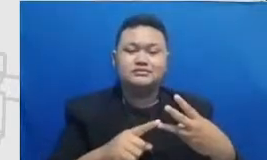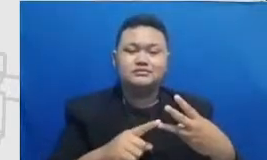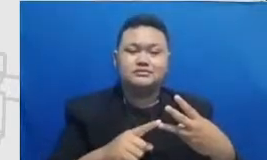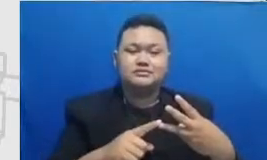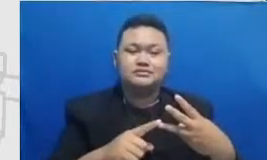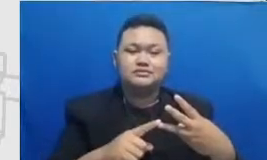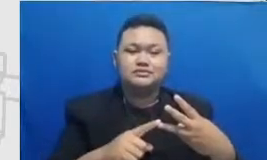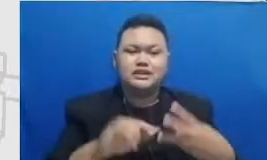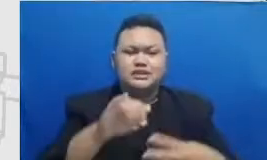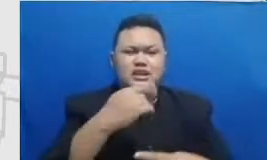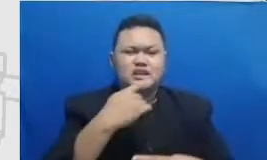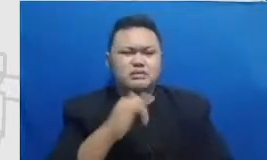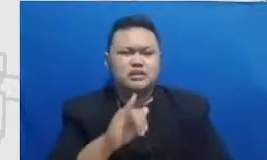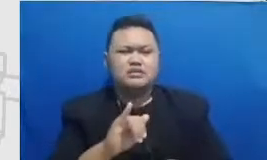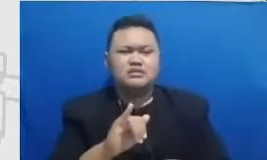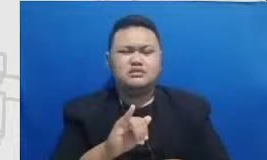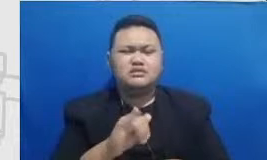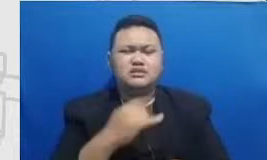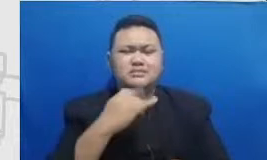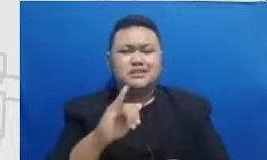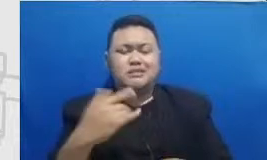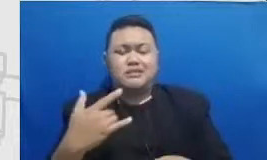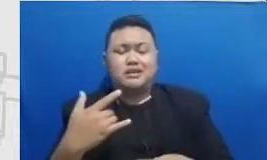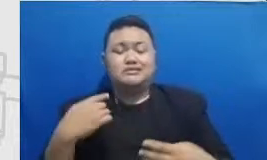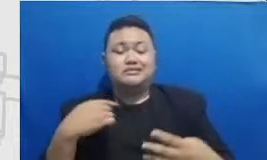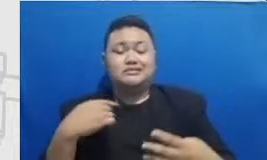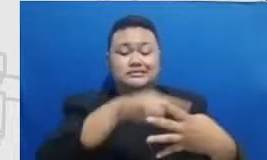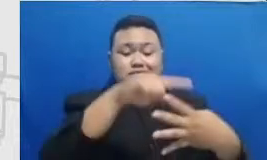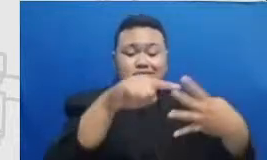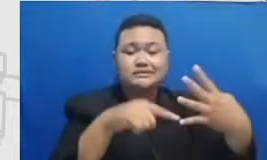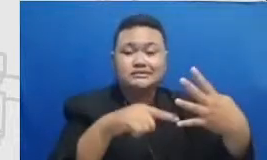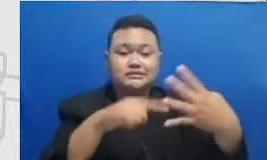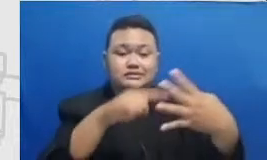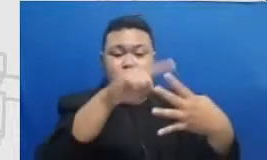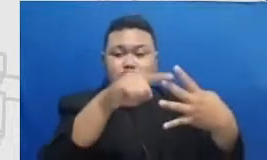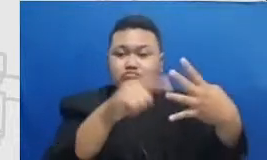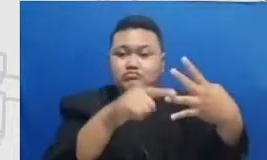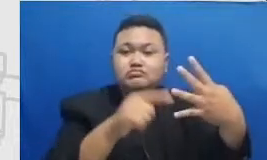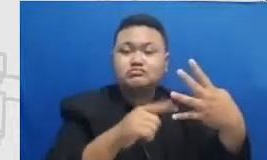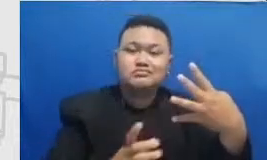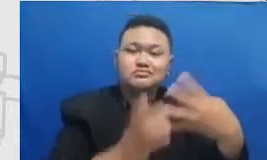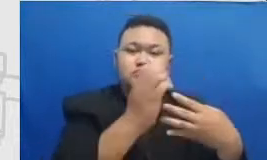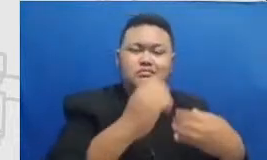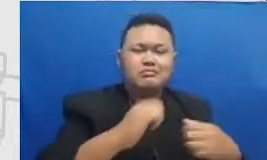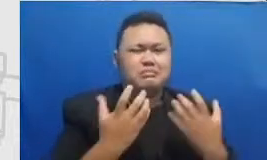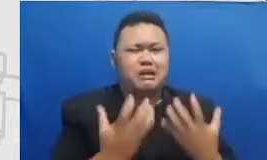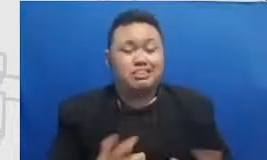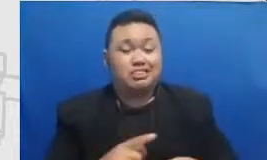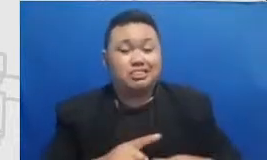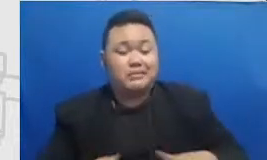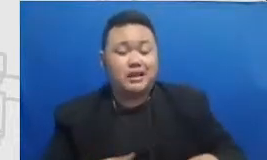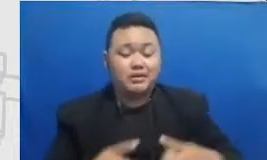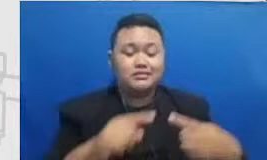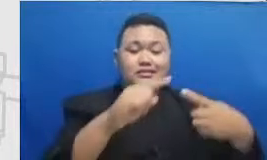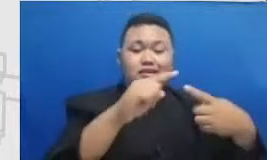Hai pencapaian kita itu garis lurusnya sebegitu Strike dari S ke Ai tu adalah satu tahap dari